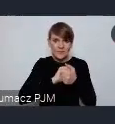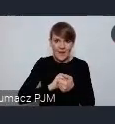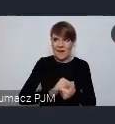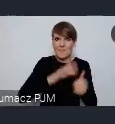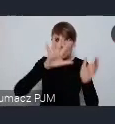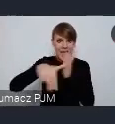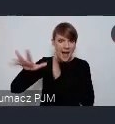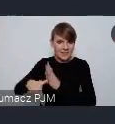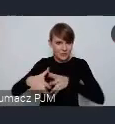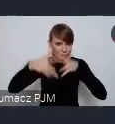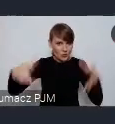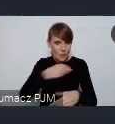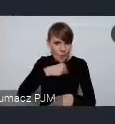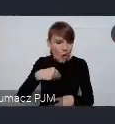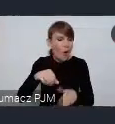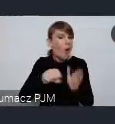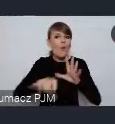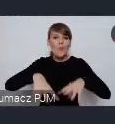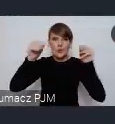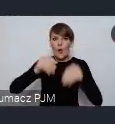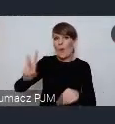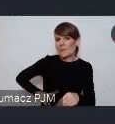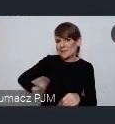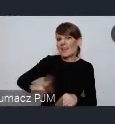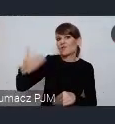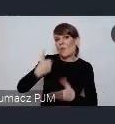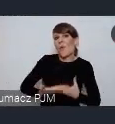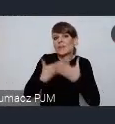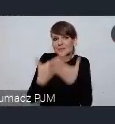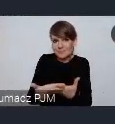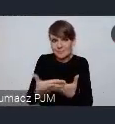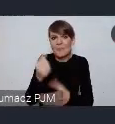byliśmy od początku Przez Ministerstwo zaproszeni do pracy nad tym dokumentem